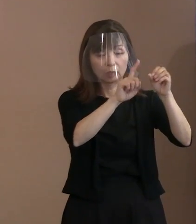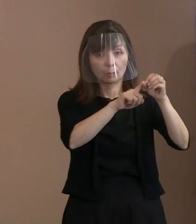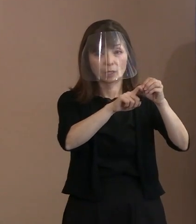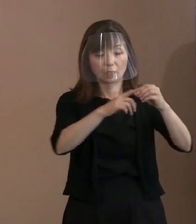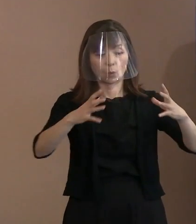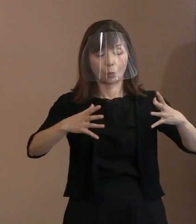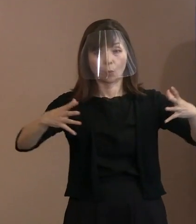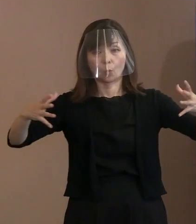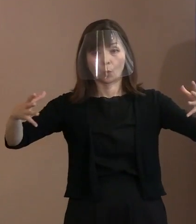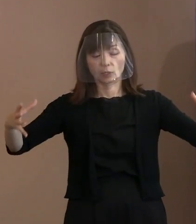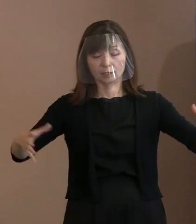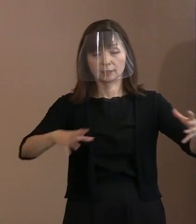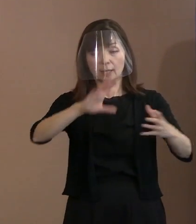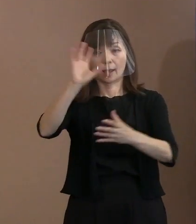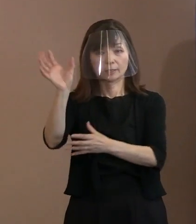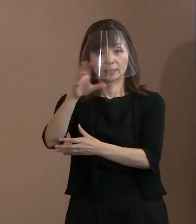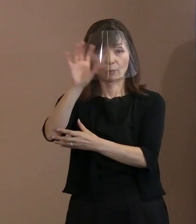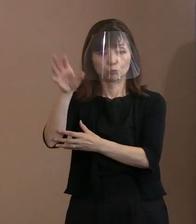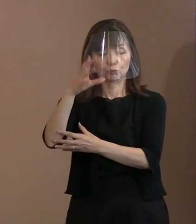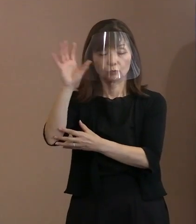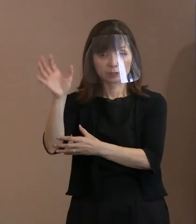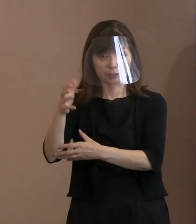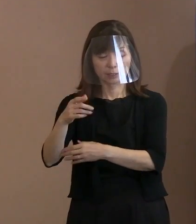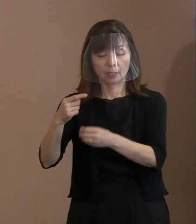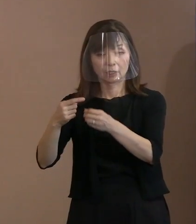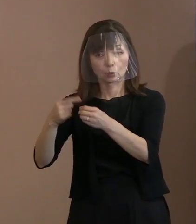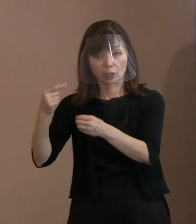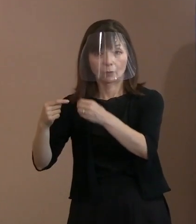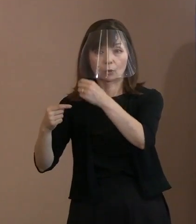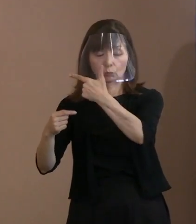去年まで6台だったものを 今度19台に増やしまして､